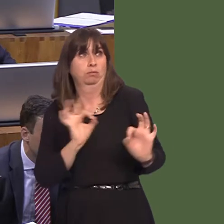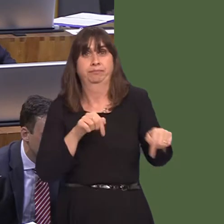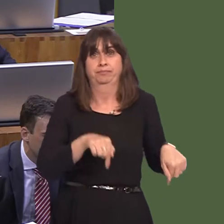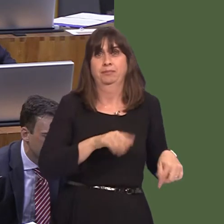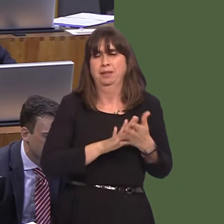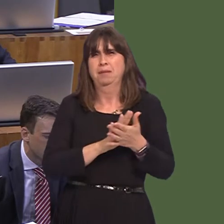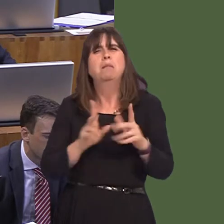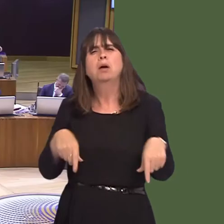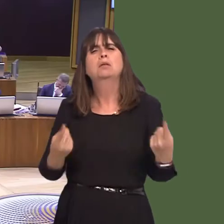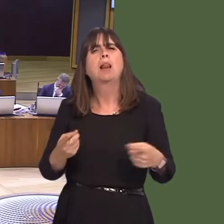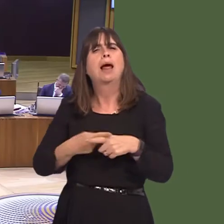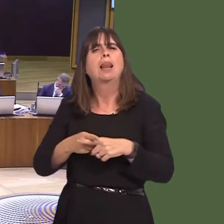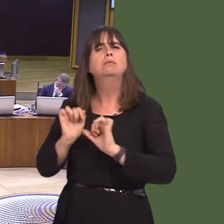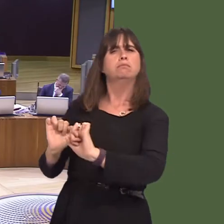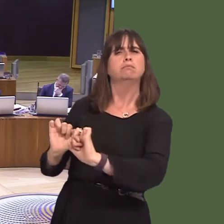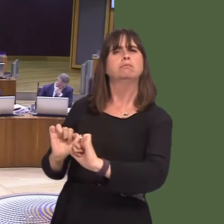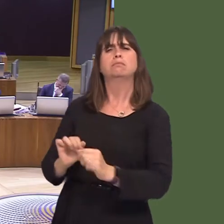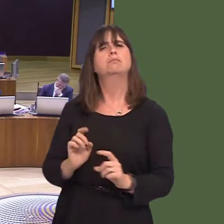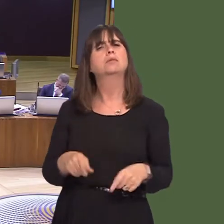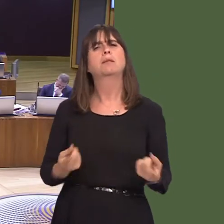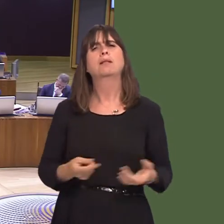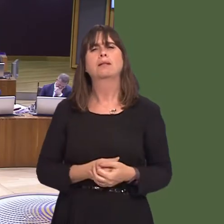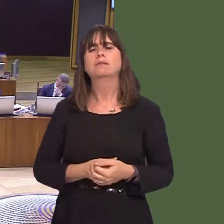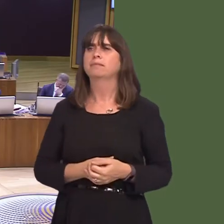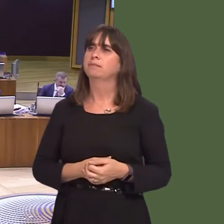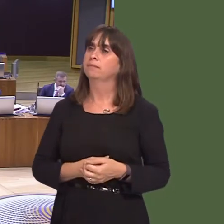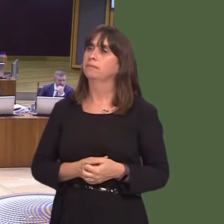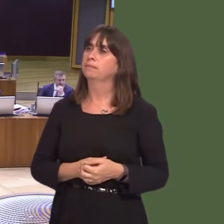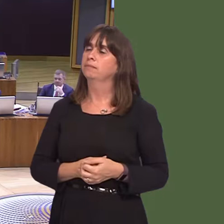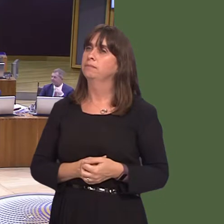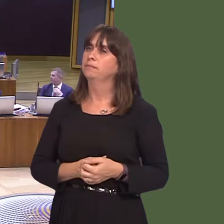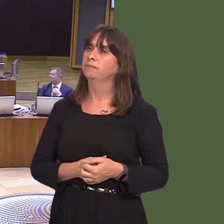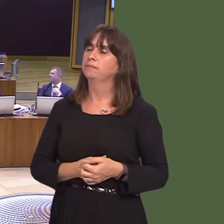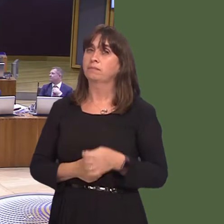Caroline Jones AM: Thank you for clarifying that, First Minister. As you've rightly said,